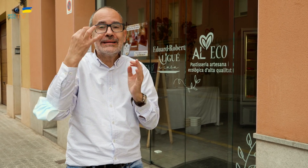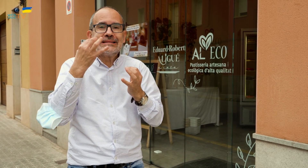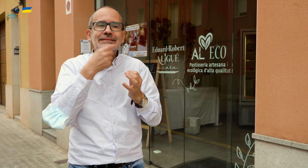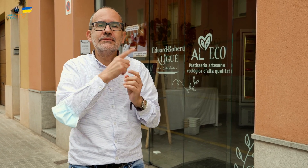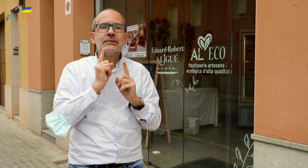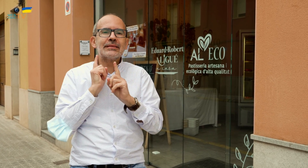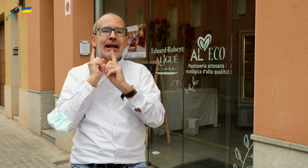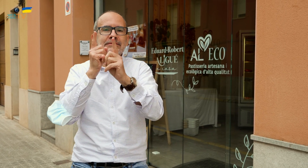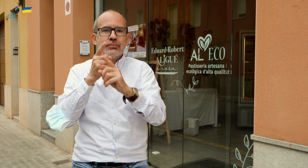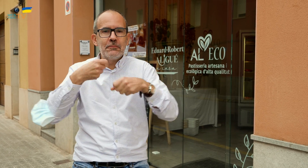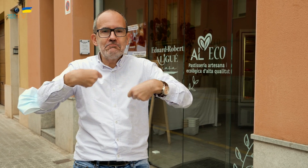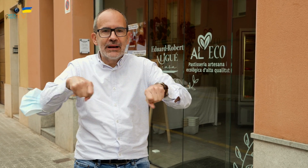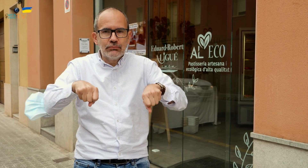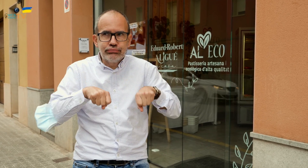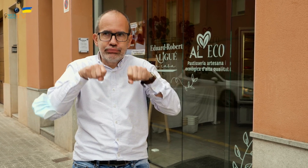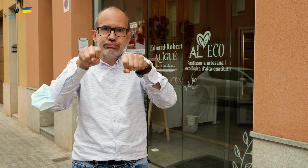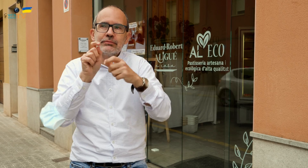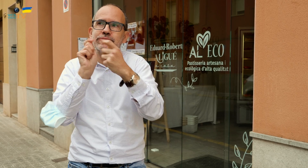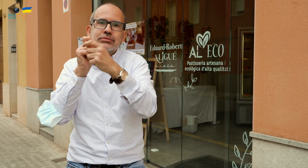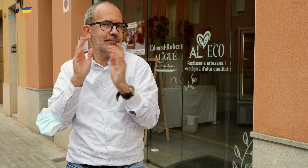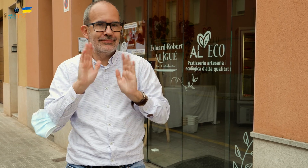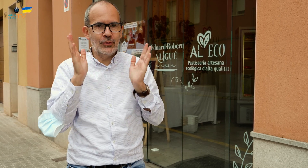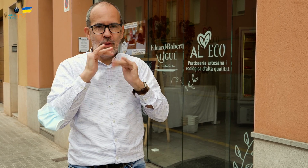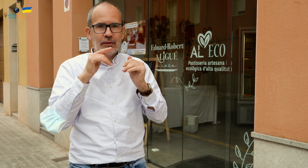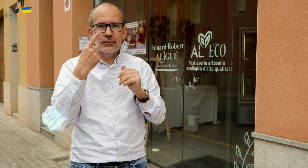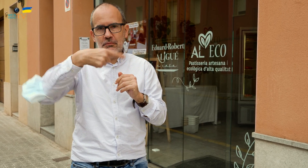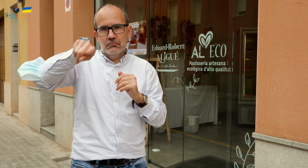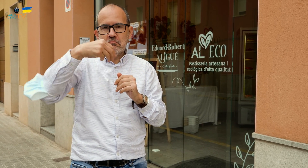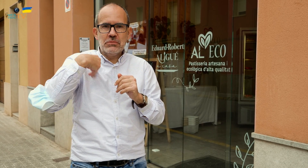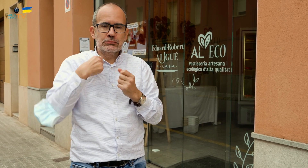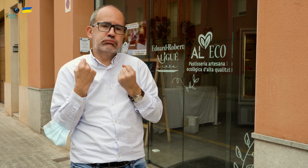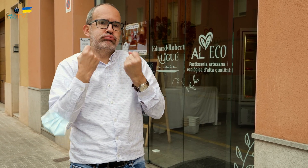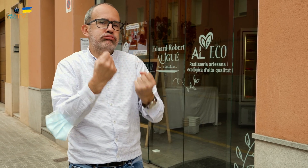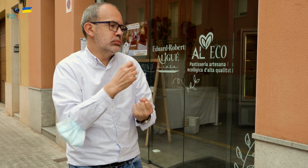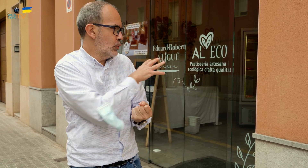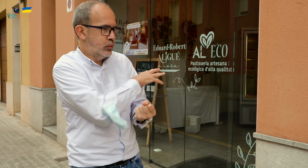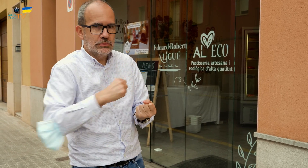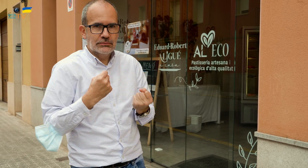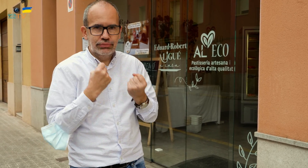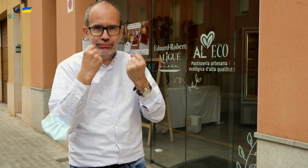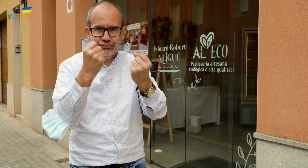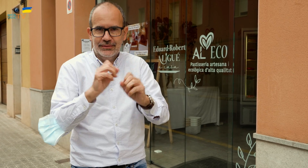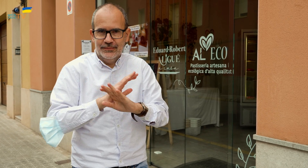Lo único que no hay es servicio de transporte a domicilio. Tenéis que venir a recogerlo. También podéis contar con ellos